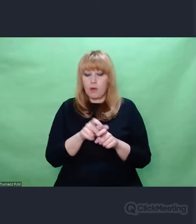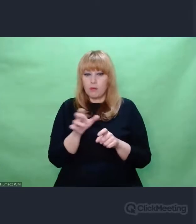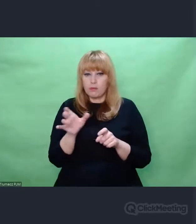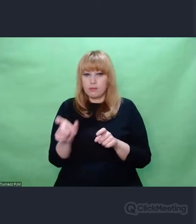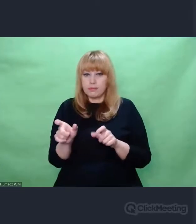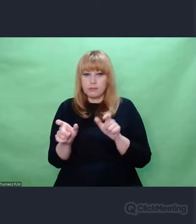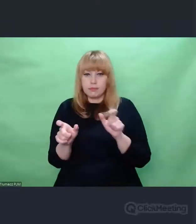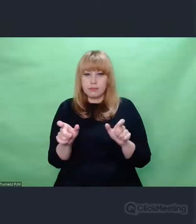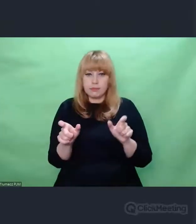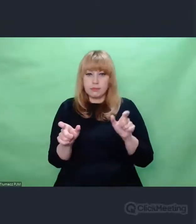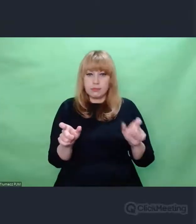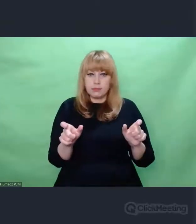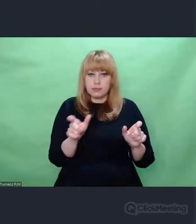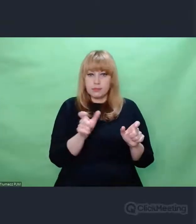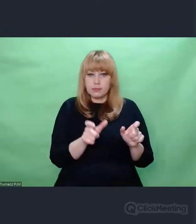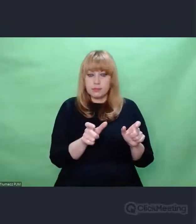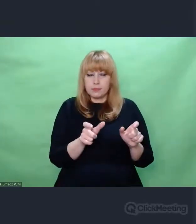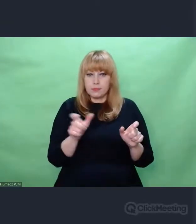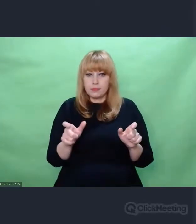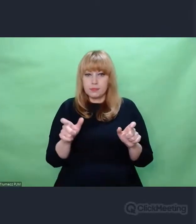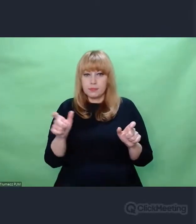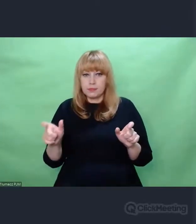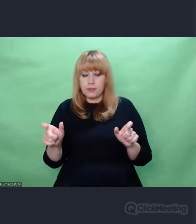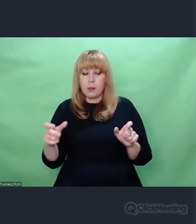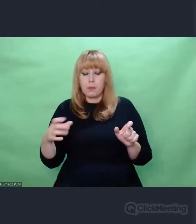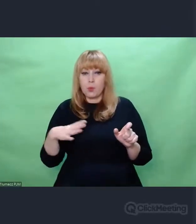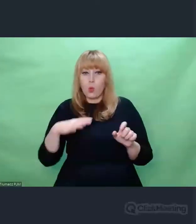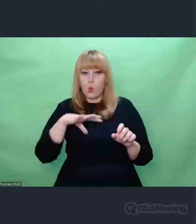W grupy pięcioznakowe.